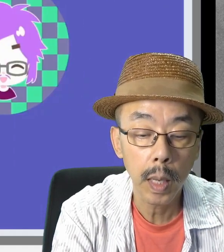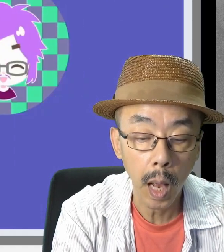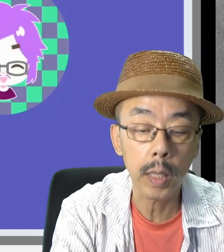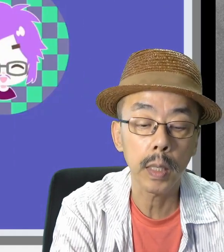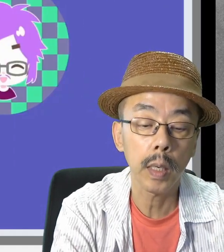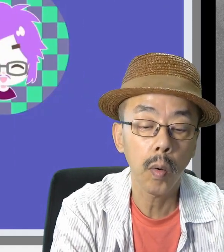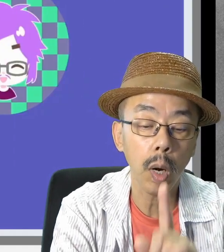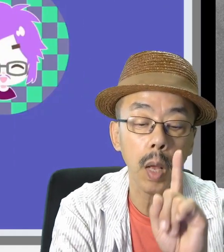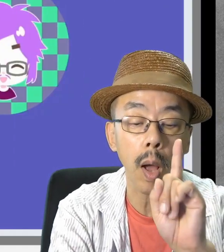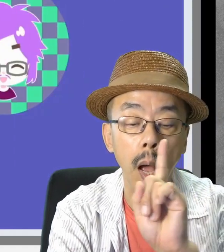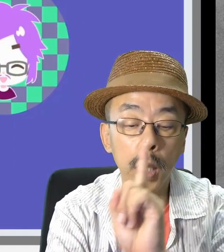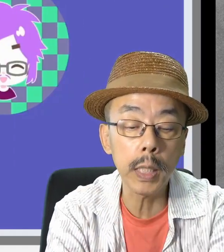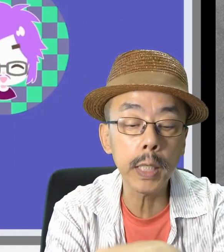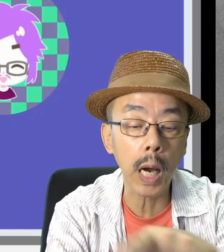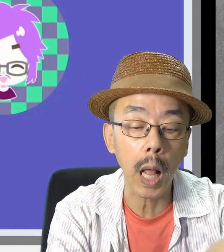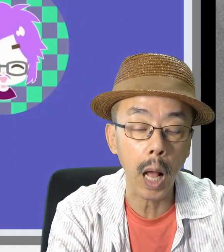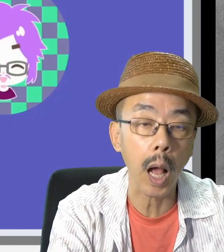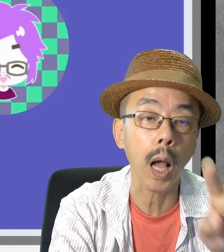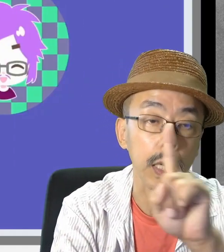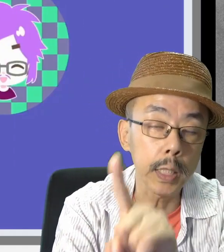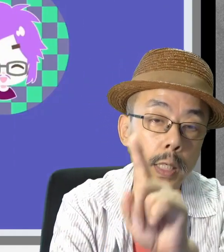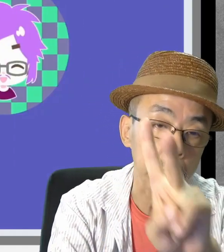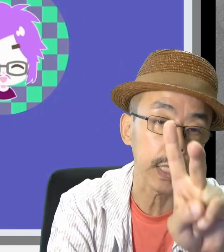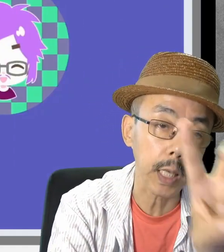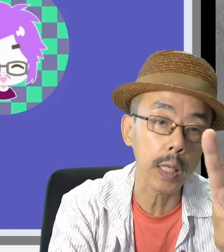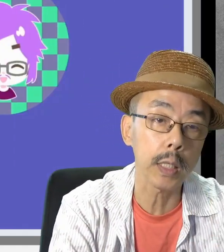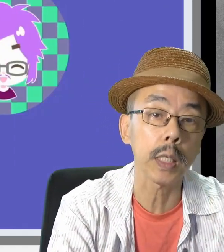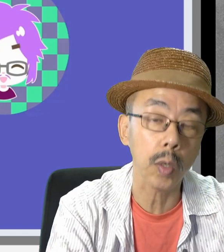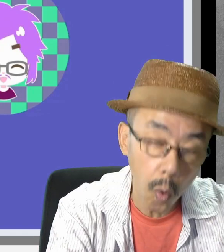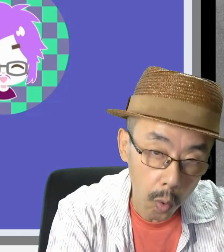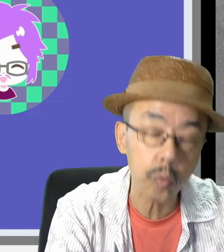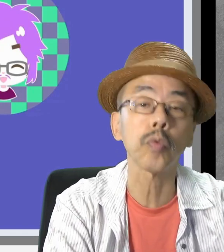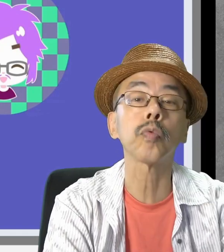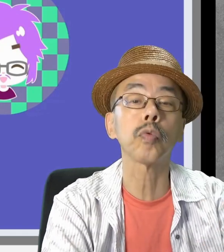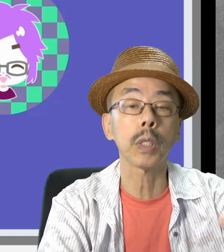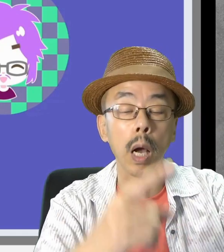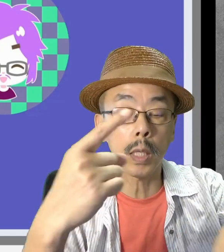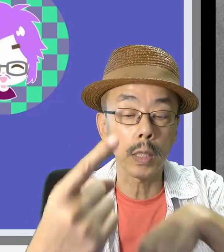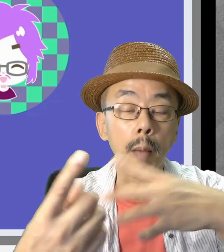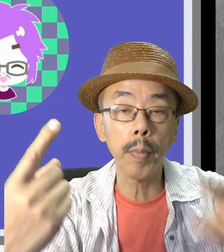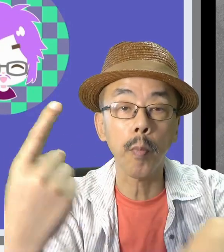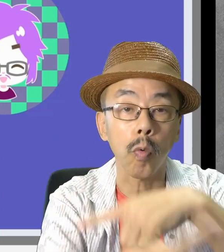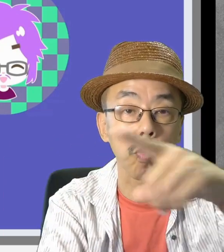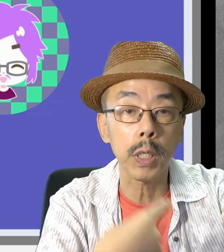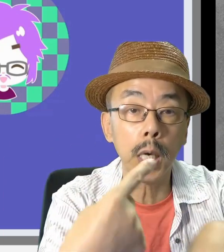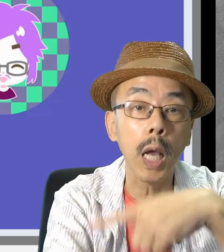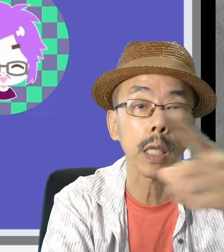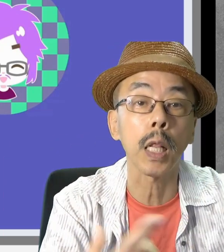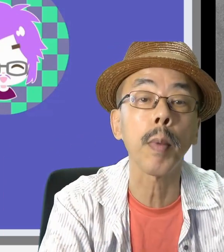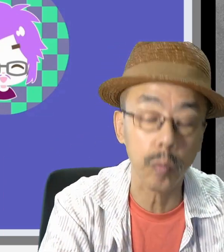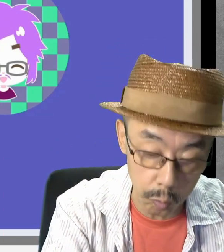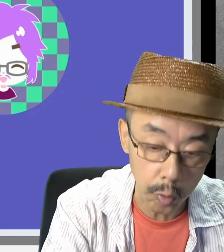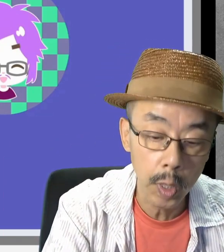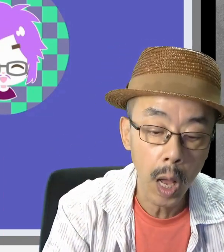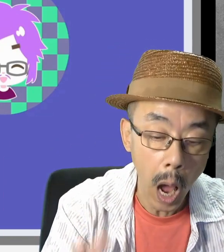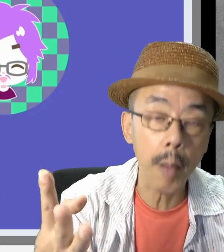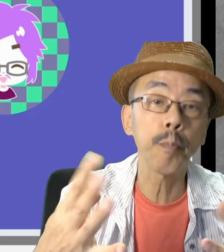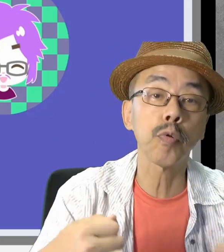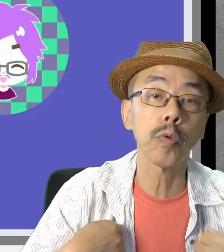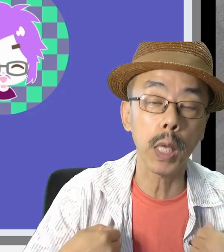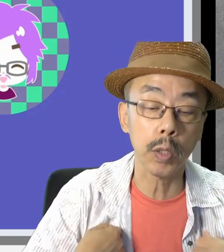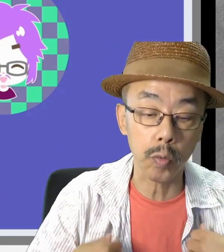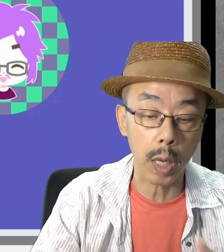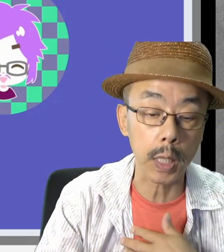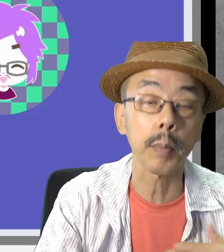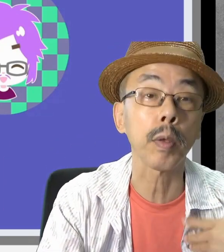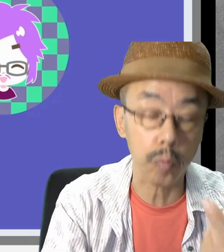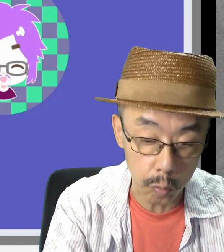これは、1,2,3,4…と繰り返し出すことができます。何度も練習できます。